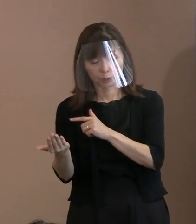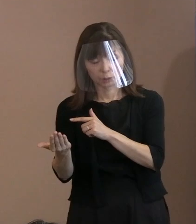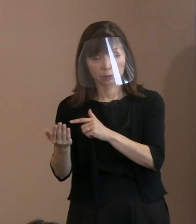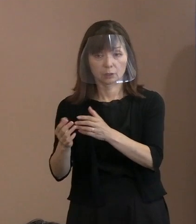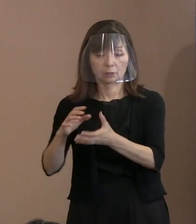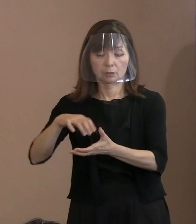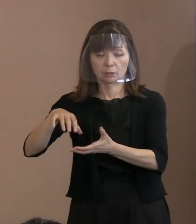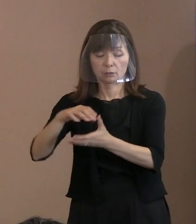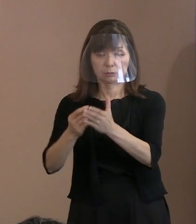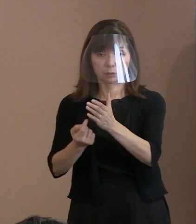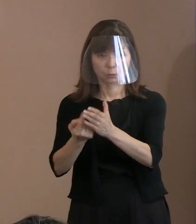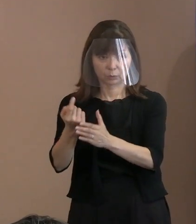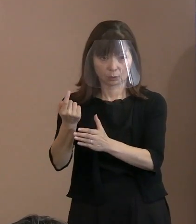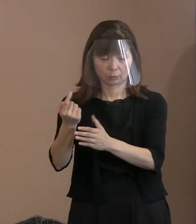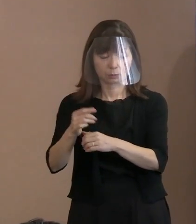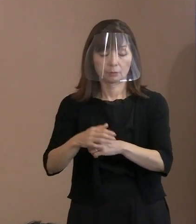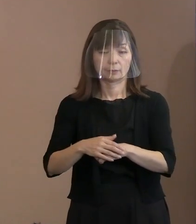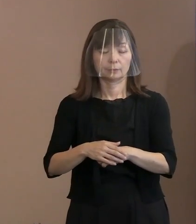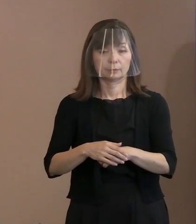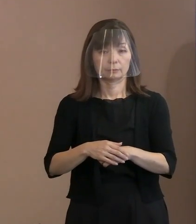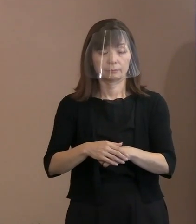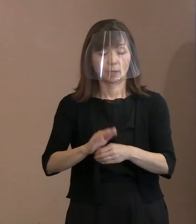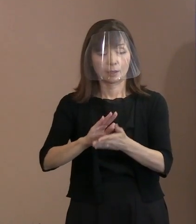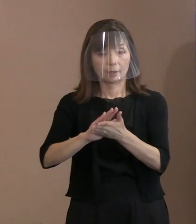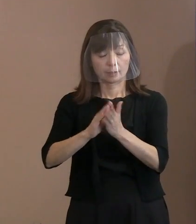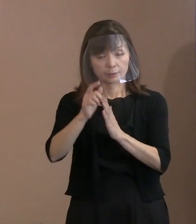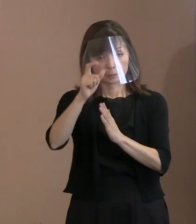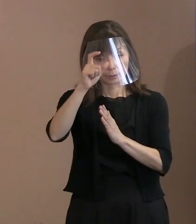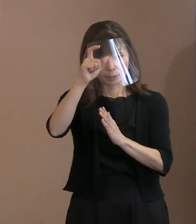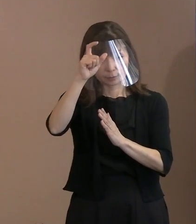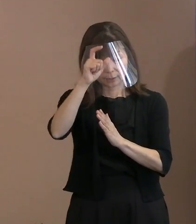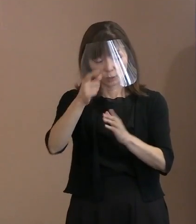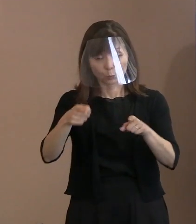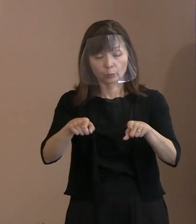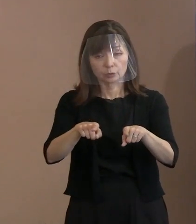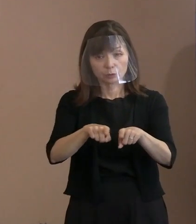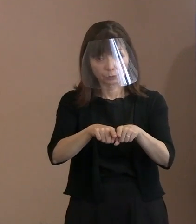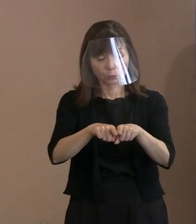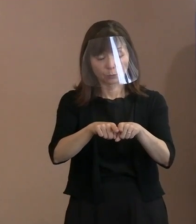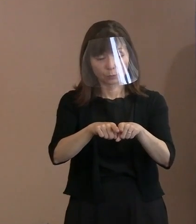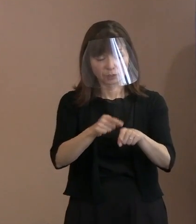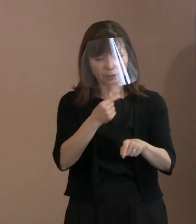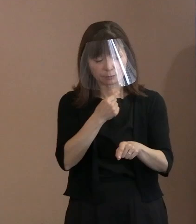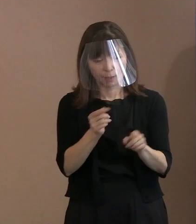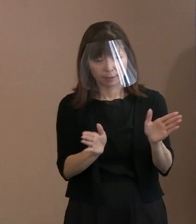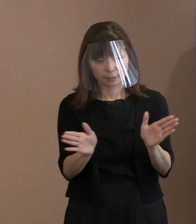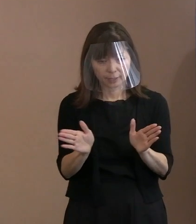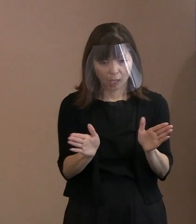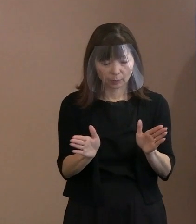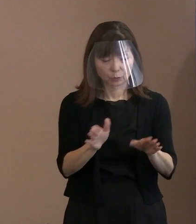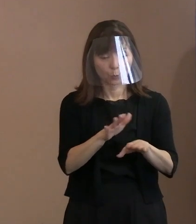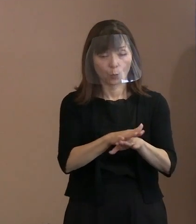(広島)県警と十分連携して 警備体制を強化しようということを